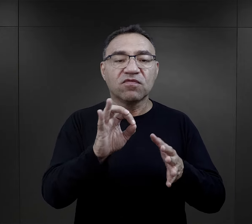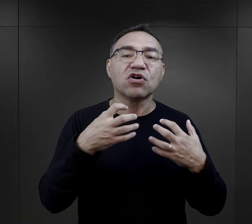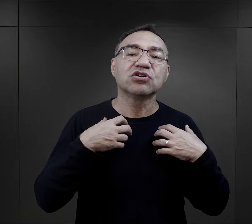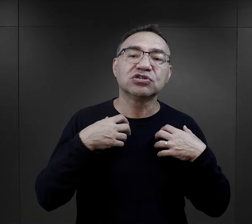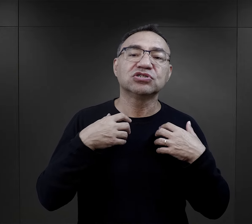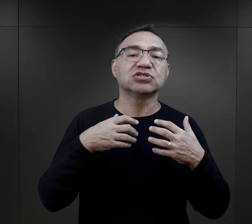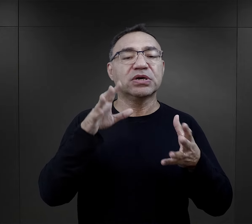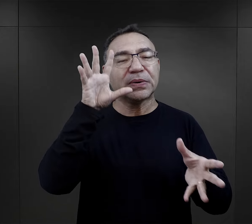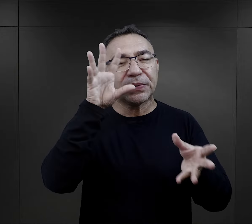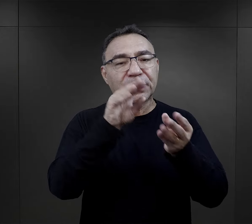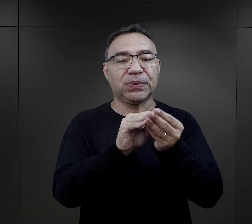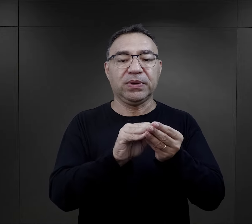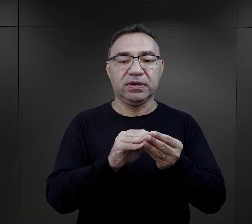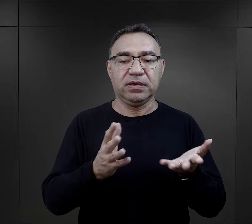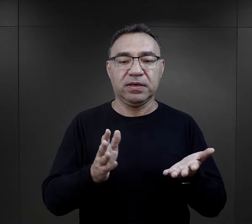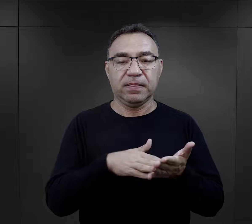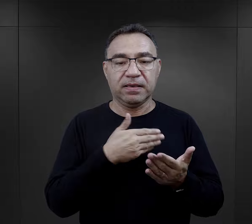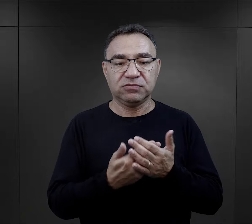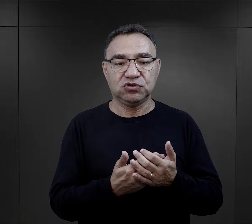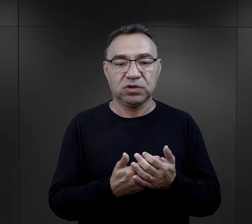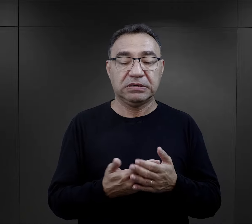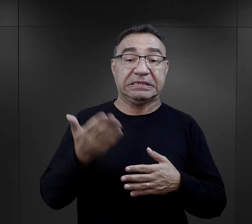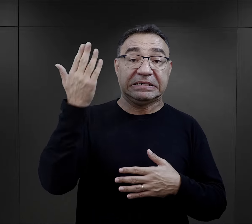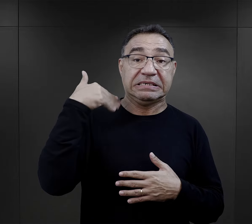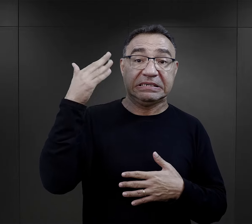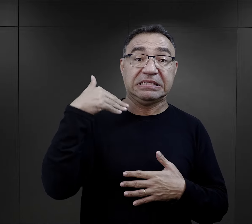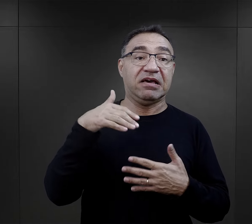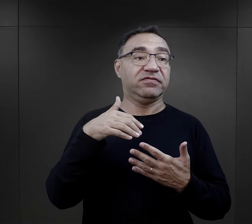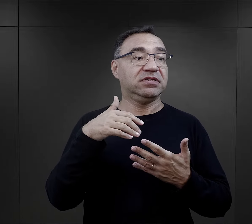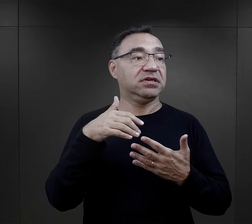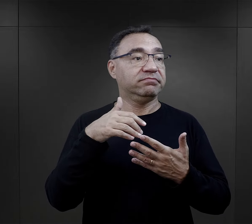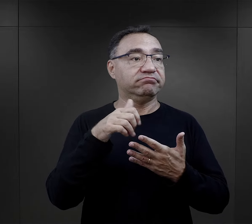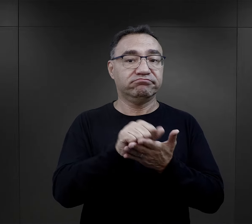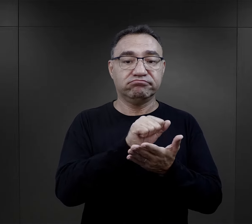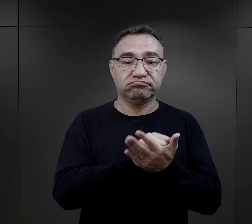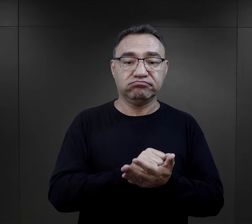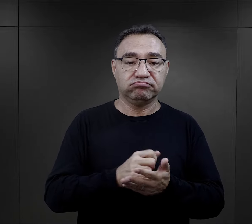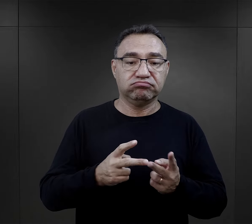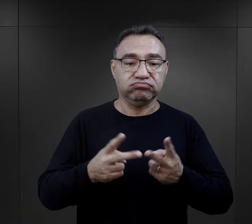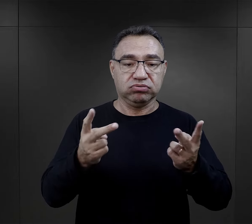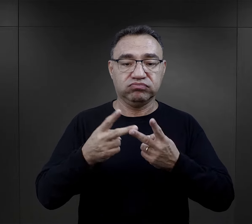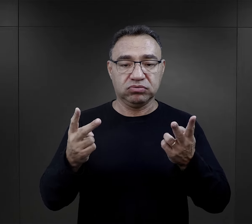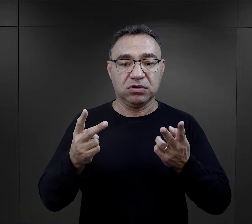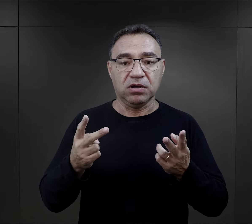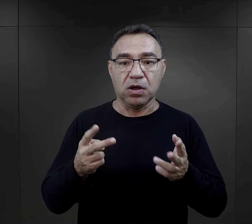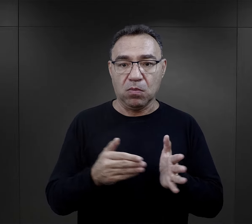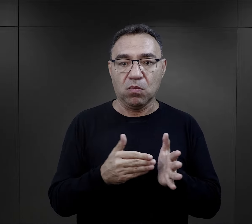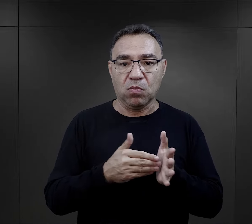jakimi byli osobami w ogóle. Często ktoś kto np. zajmował się publicystyką